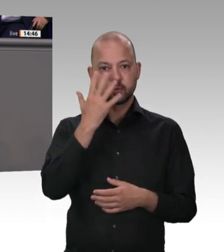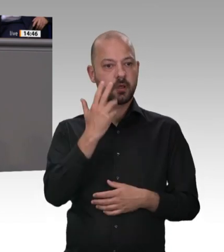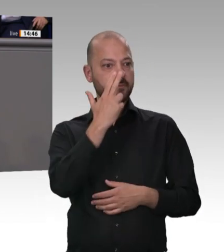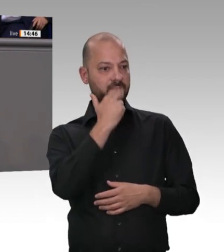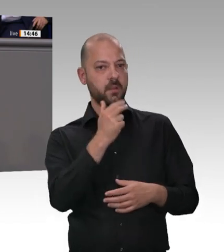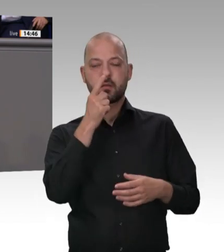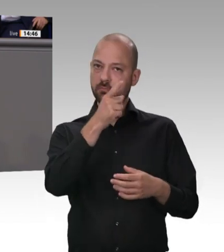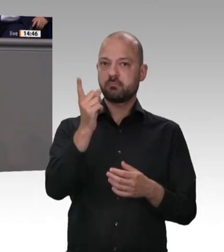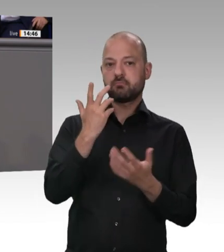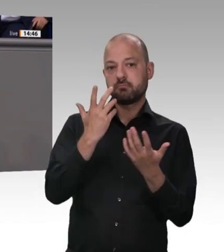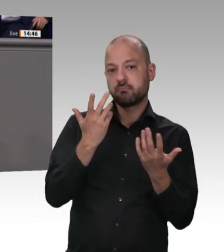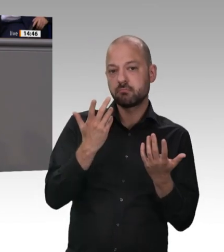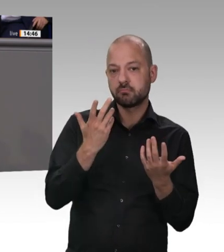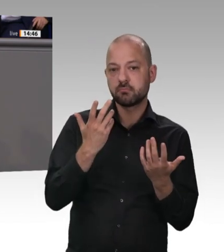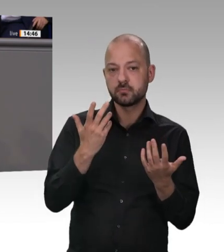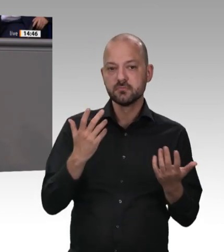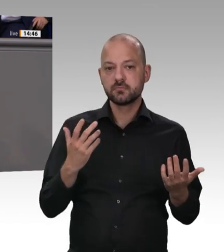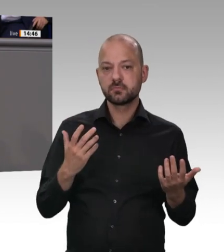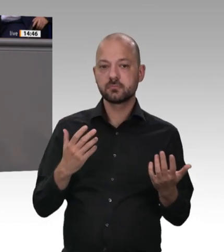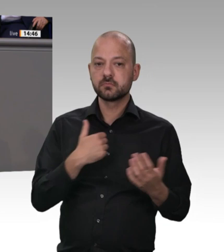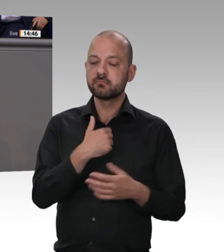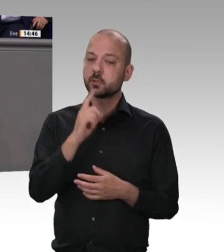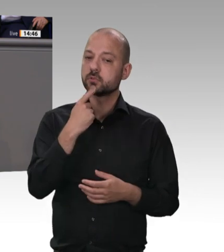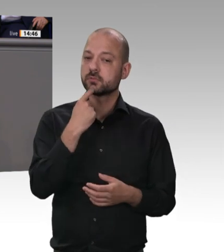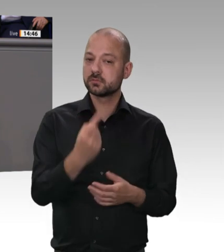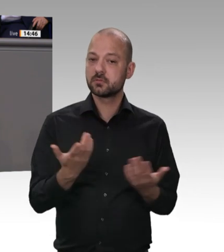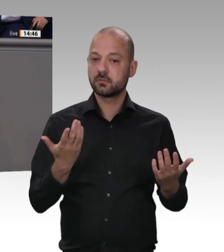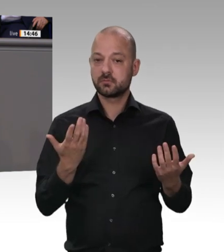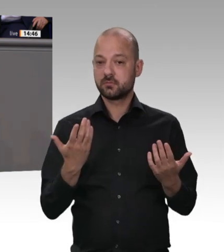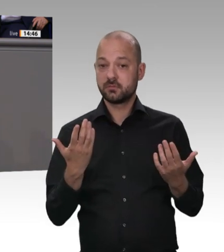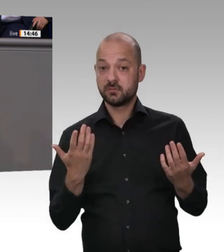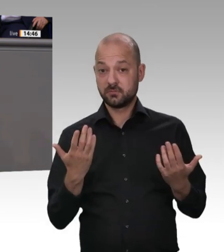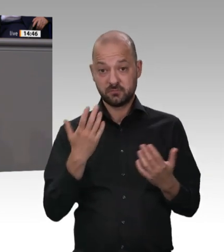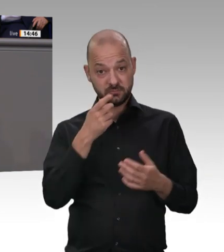genutzt, sondern für systematische Ausbeutung. So ein Verhalten, meine Damen und